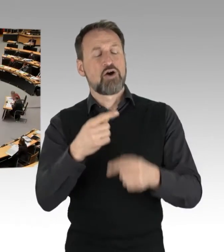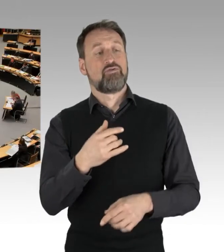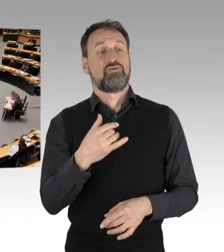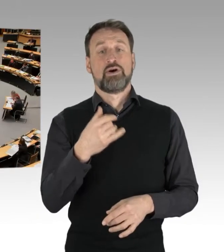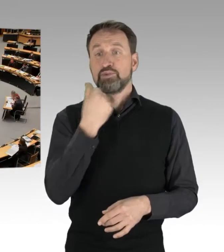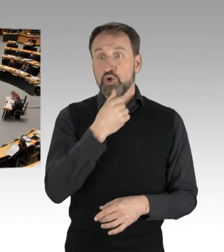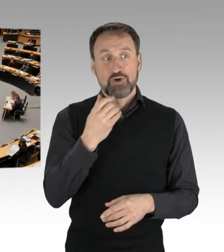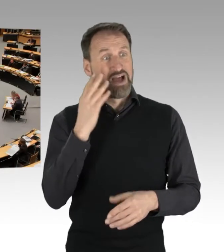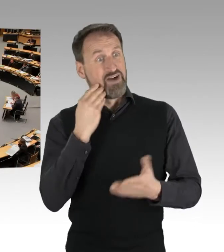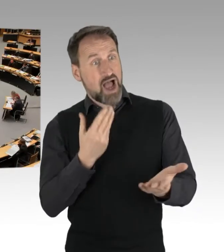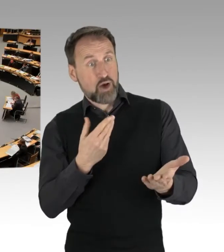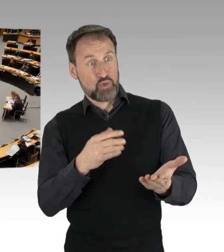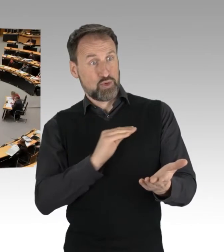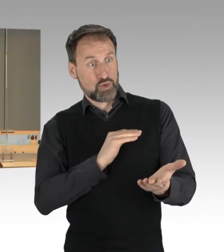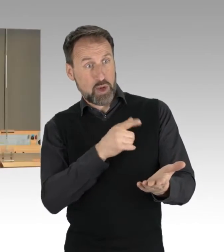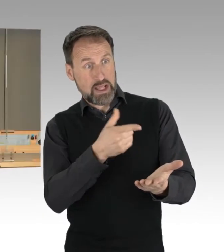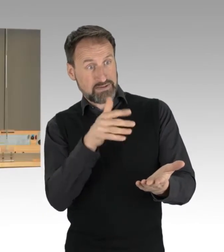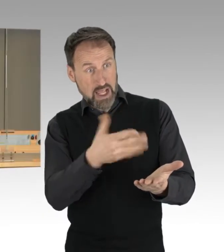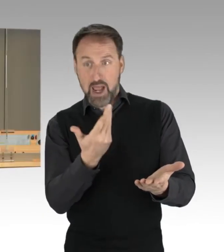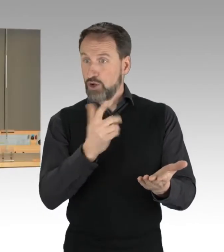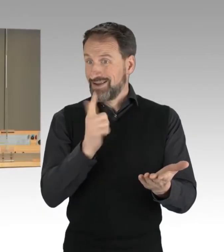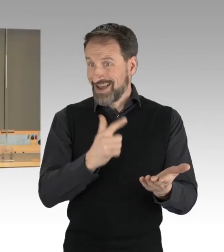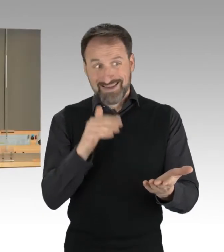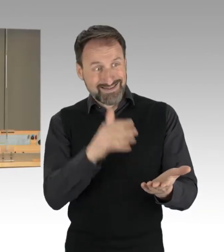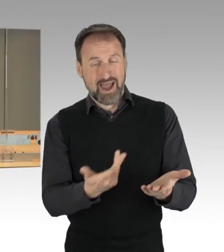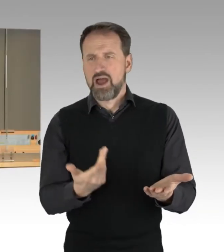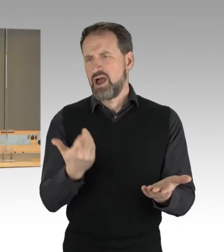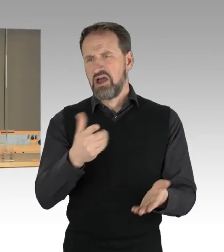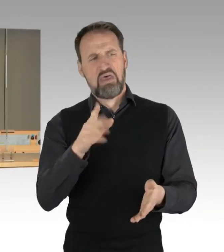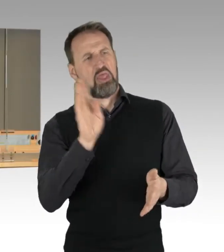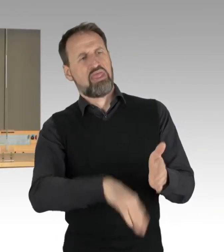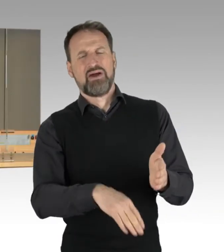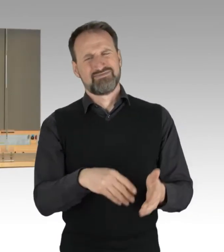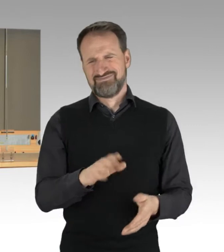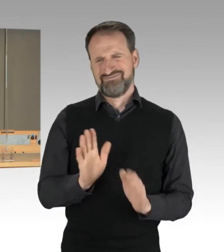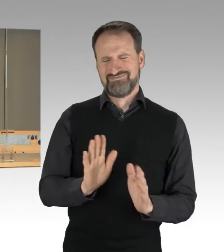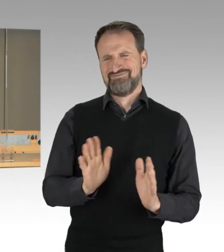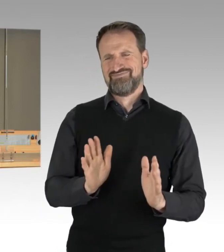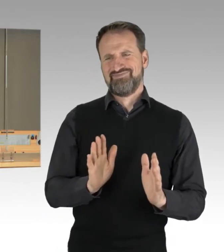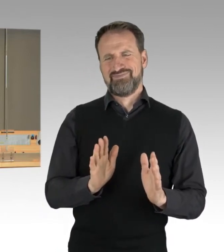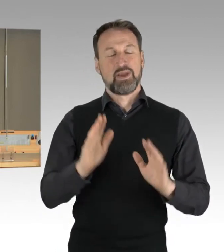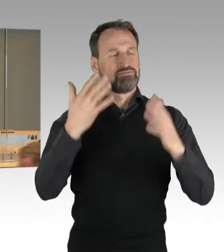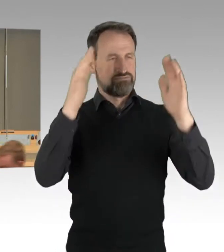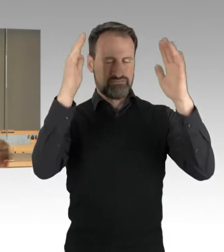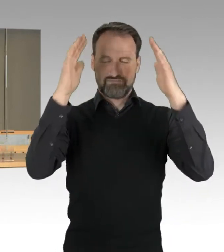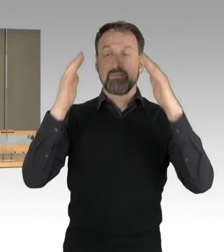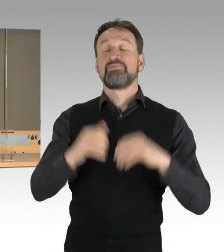hier abwerten. Was vernünftige und möglicherweise unvernünftige Arbeit ist,